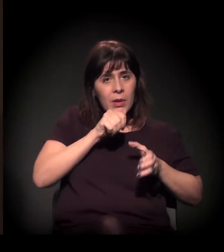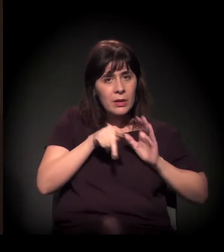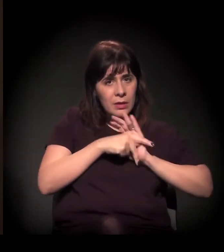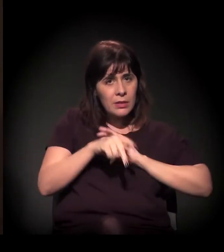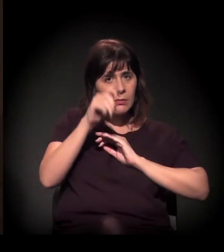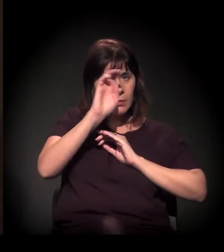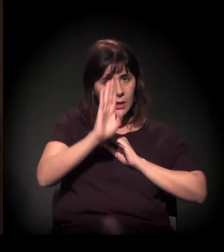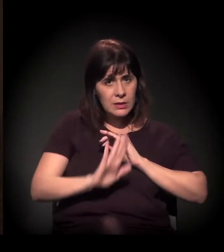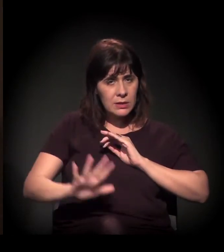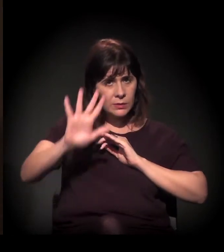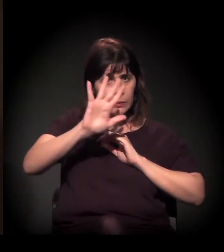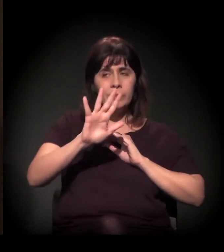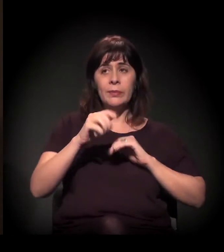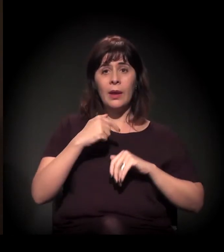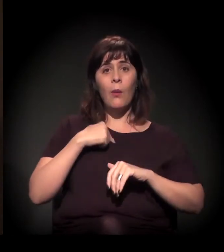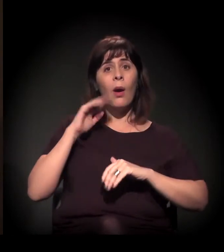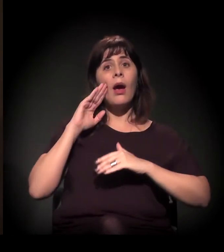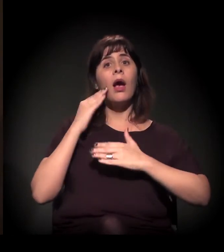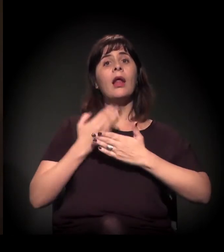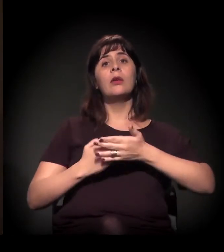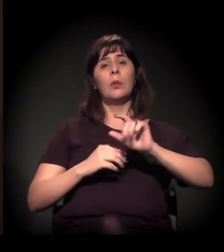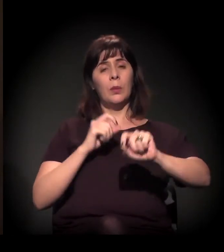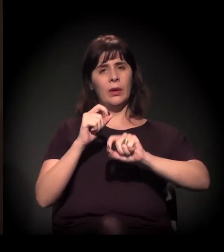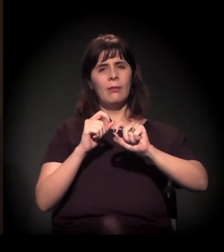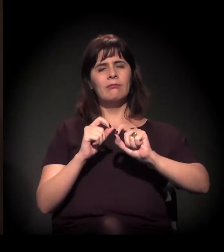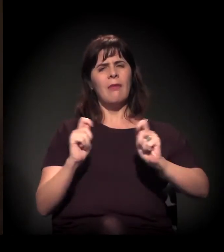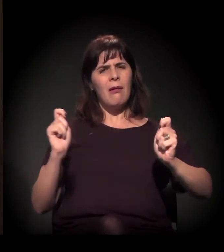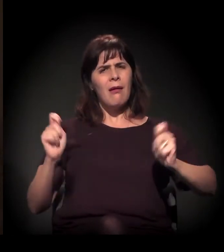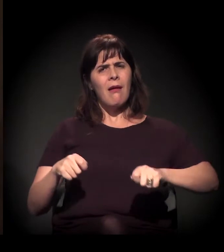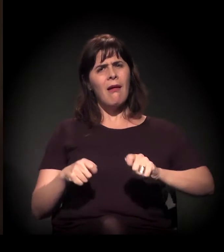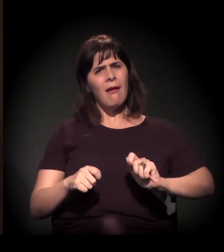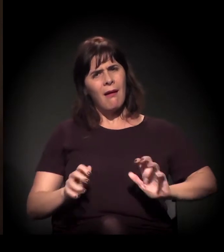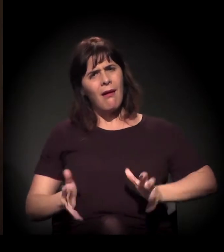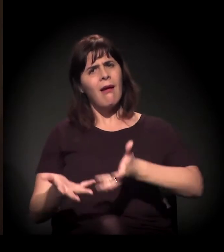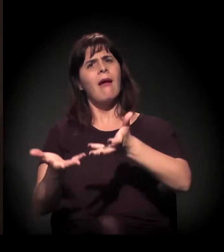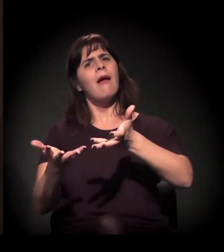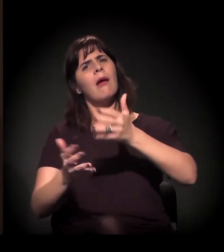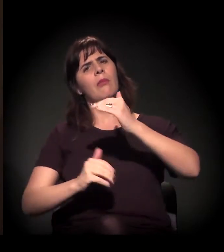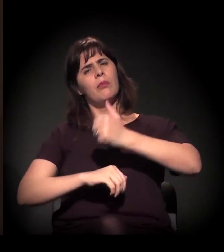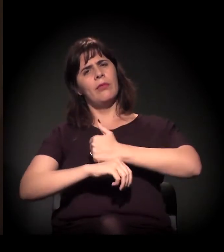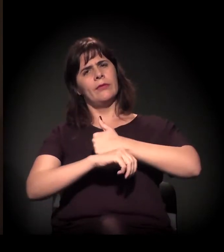Eu acredito muito na capacitação profissional de alguém.